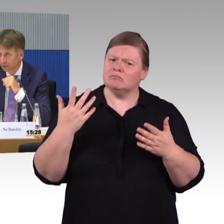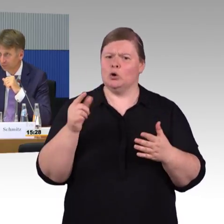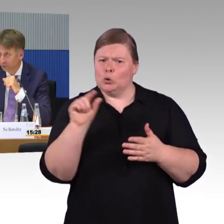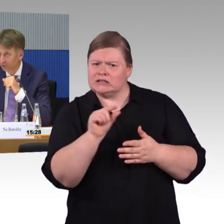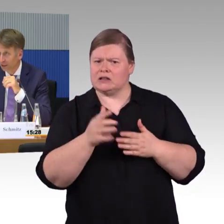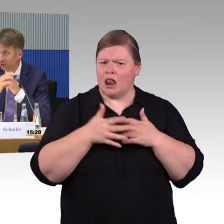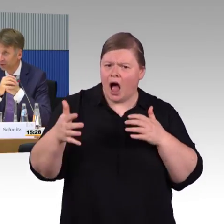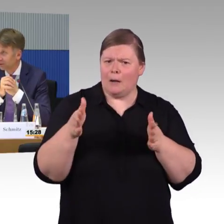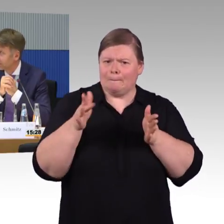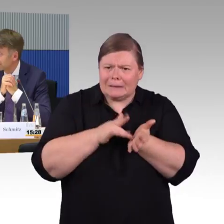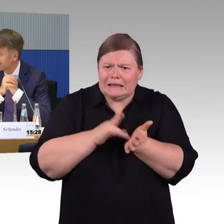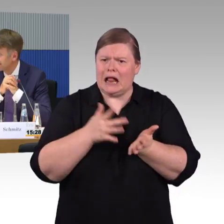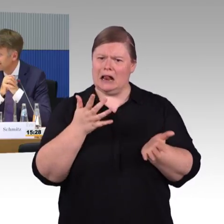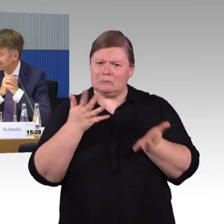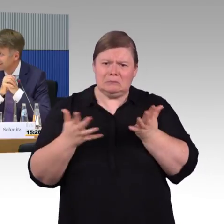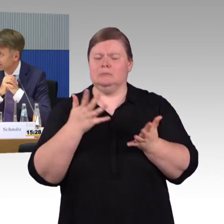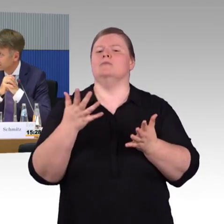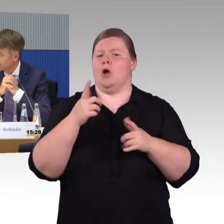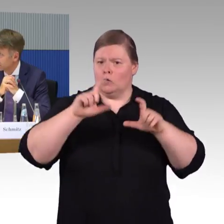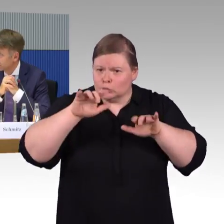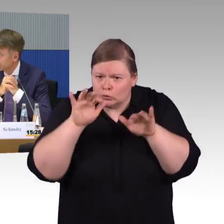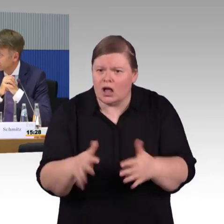Irgendeine Rückfrage noch? (Rednerwechsel) Ja.